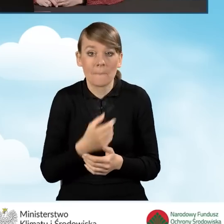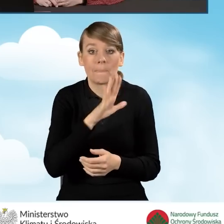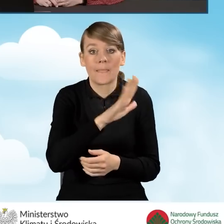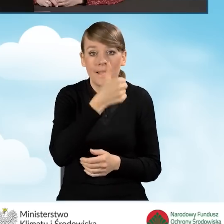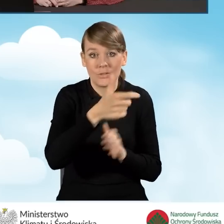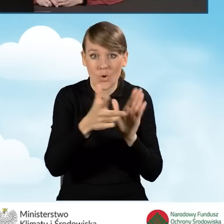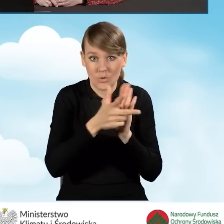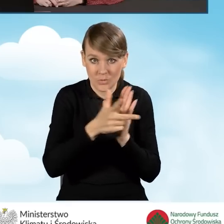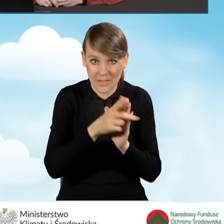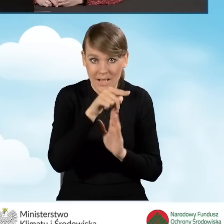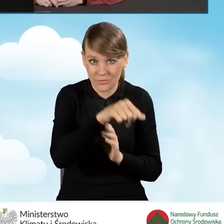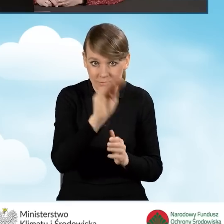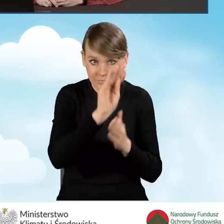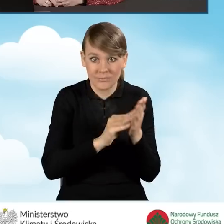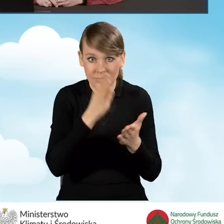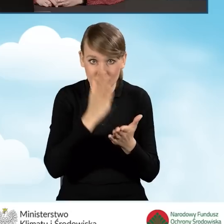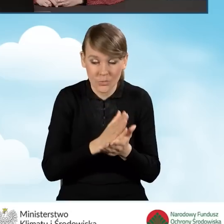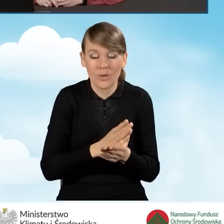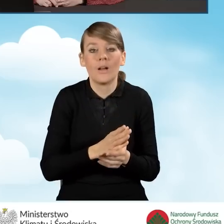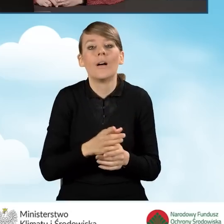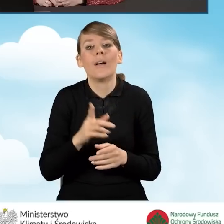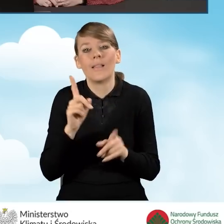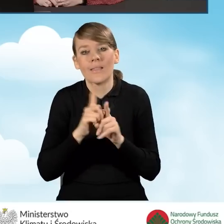i podamy kolejne wartości, o których za chwilę będę mówić,